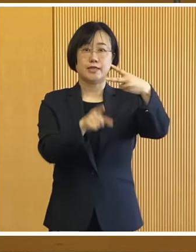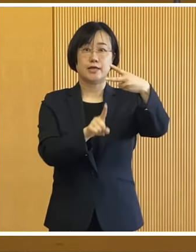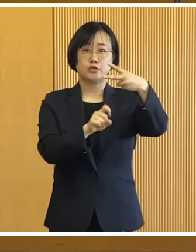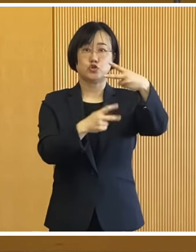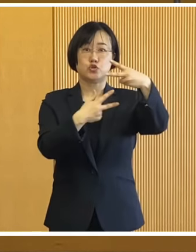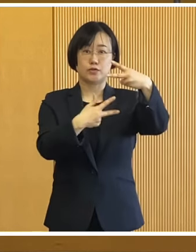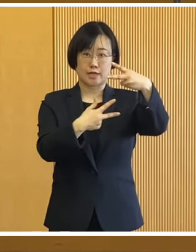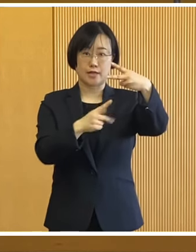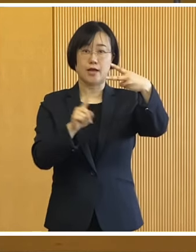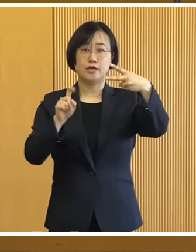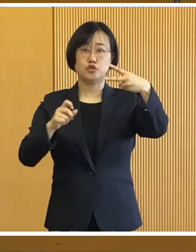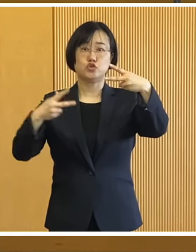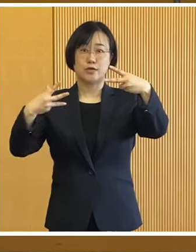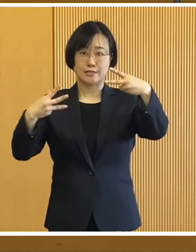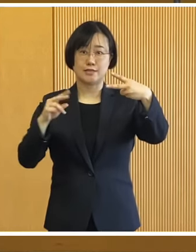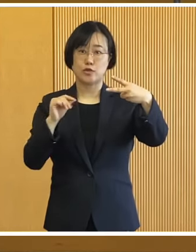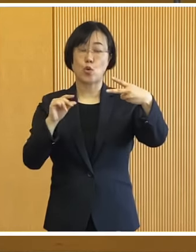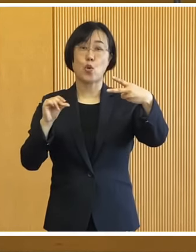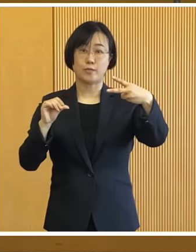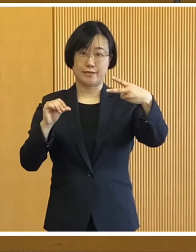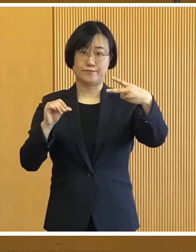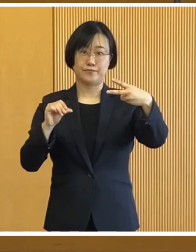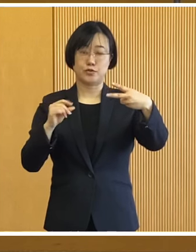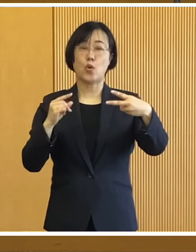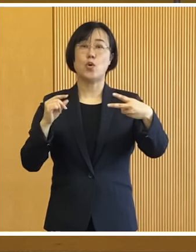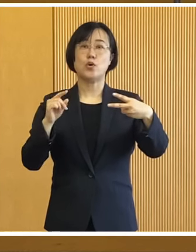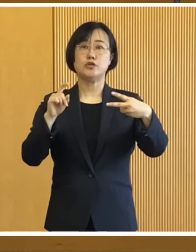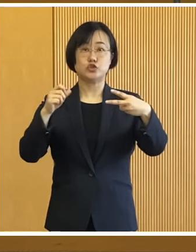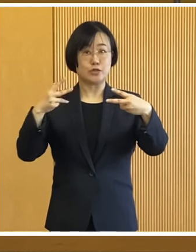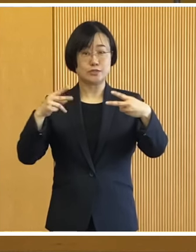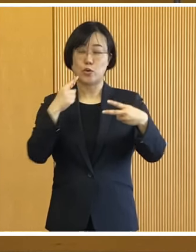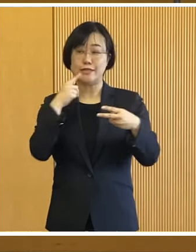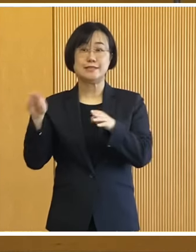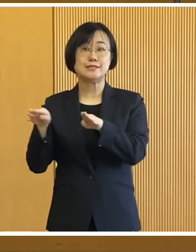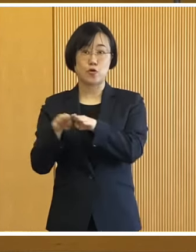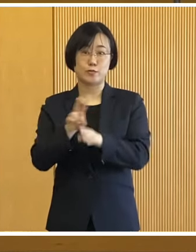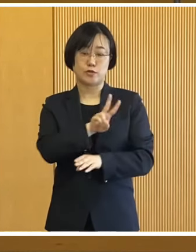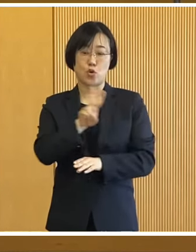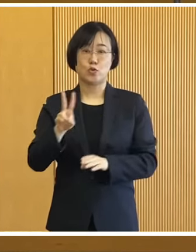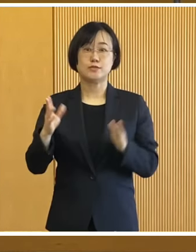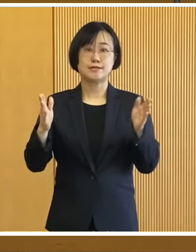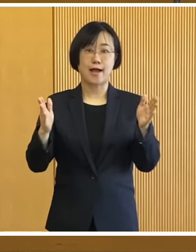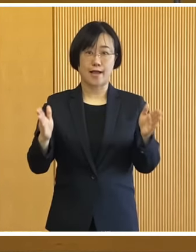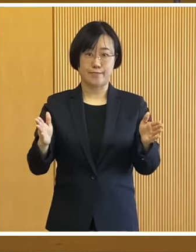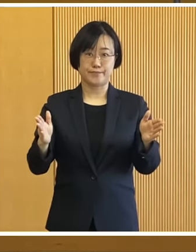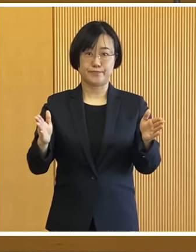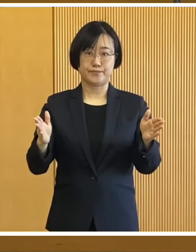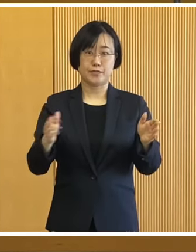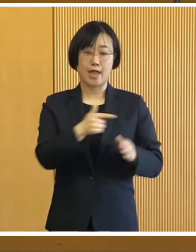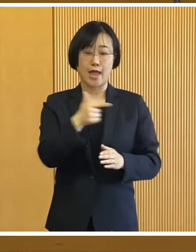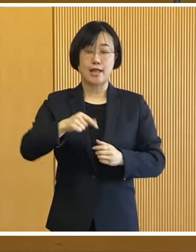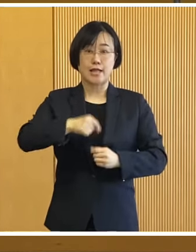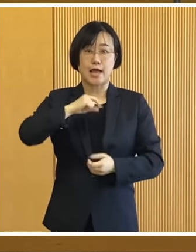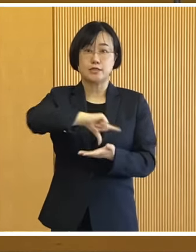来る2月17日（土曜日）と18日（日曜日） の2日間